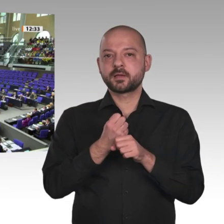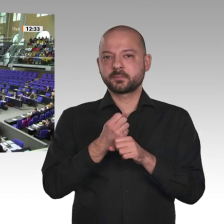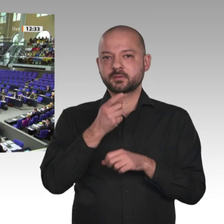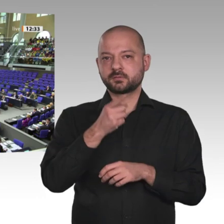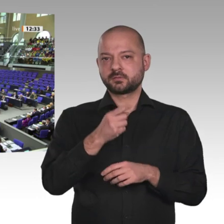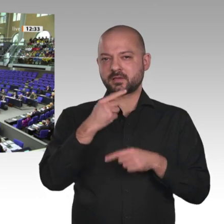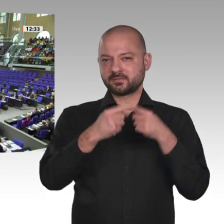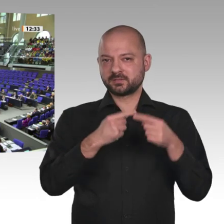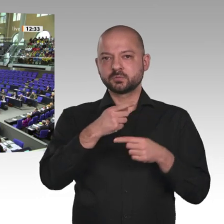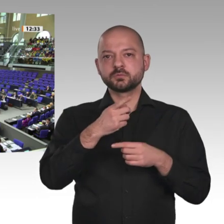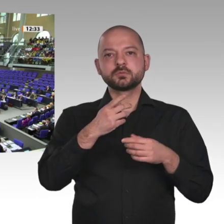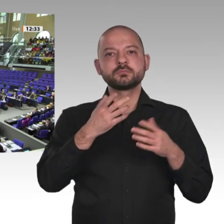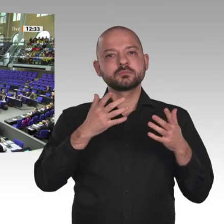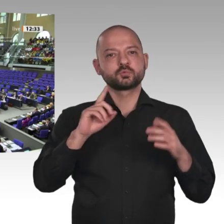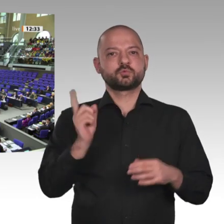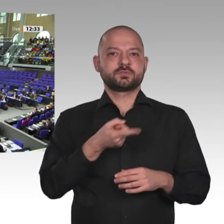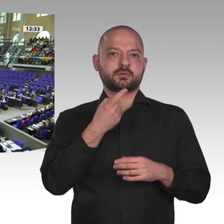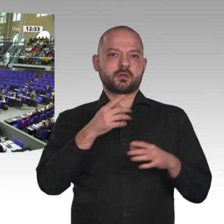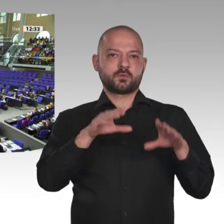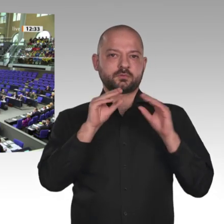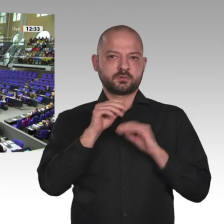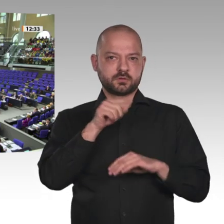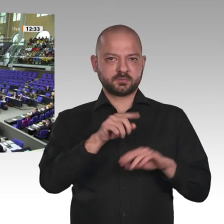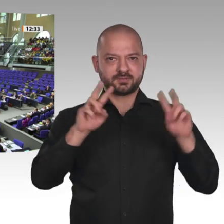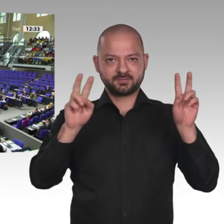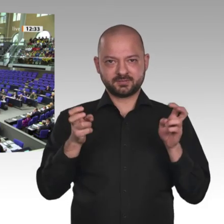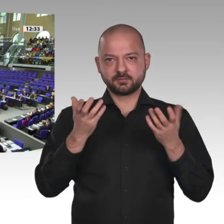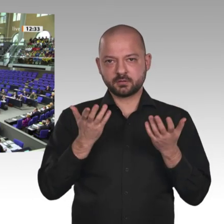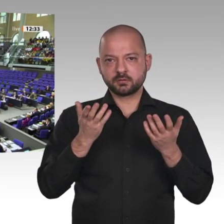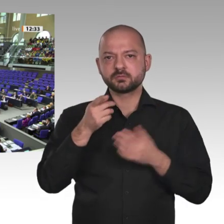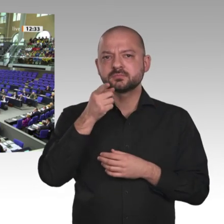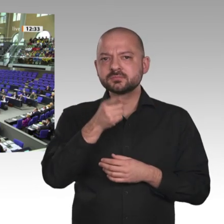Danke schön. Wer stimmt dagegen? Moment, noch einmal.